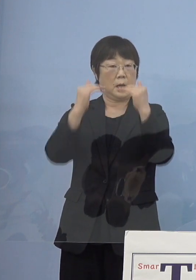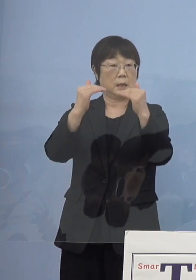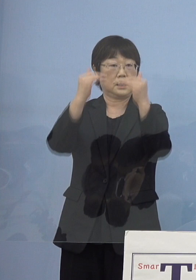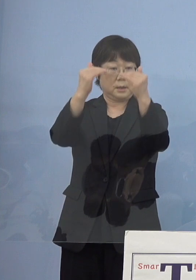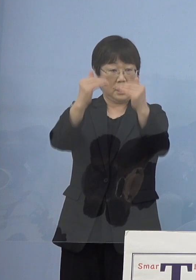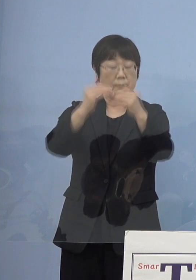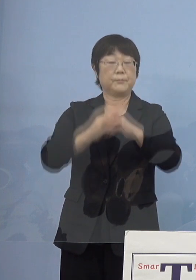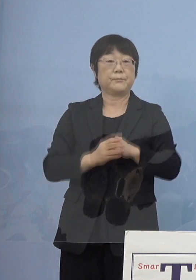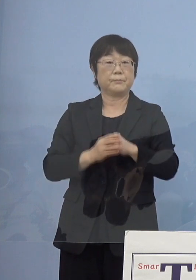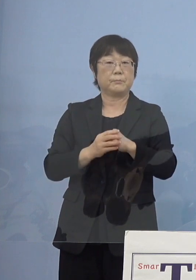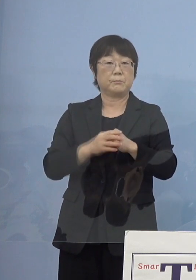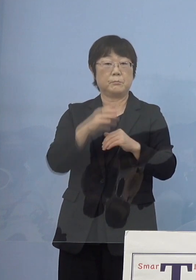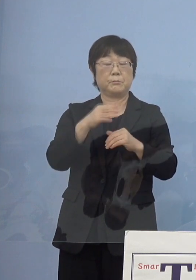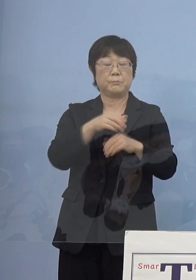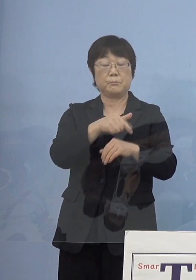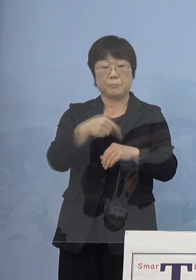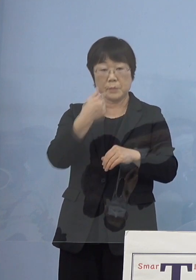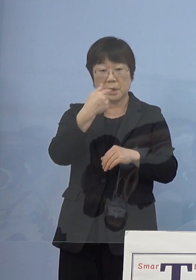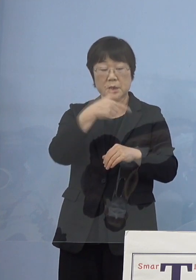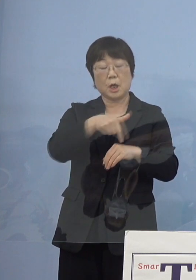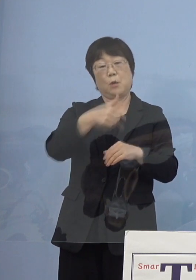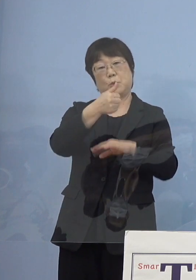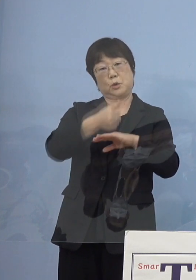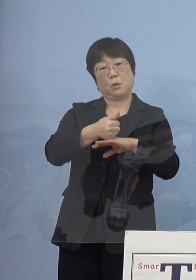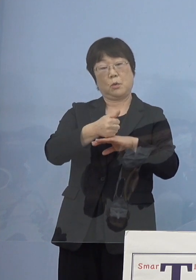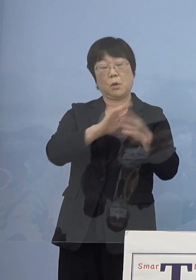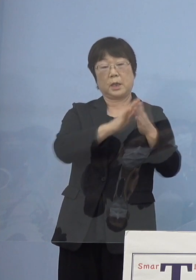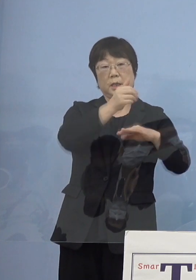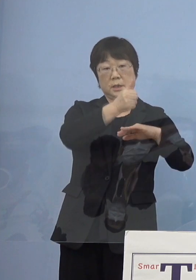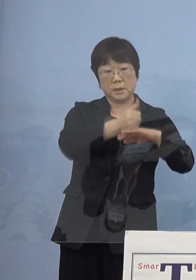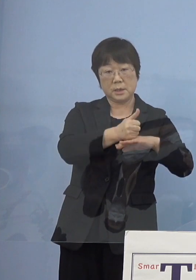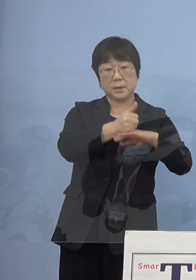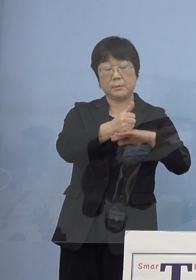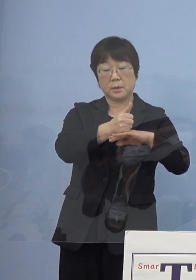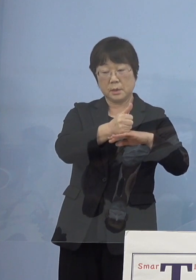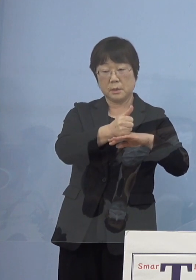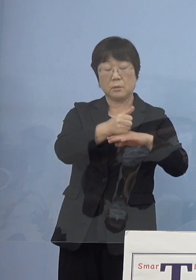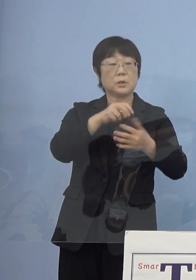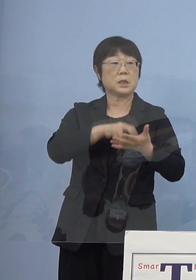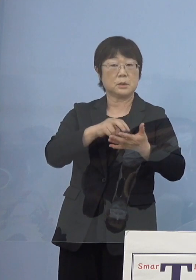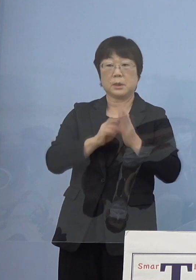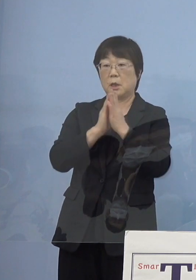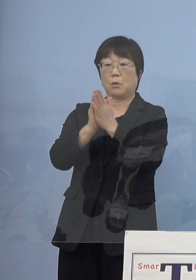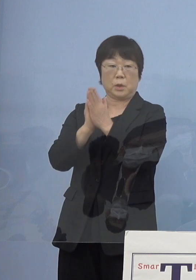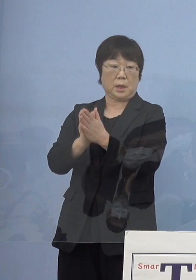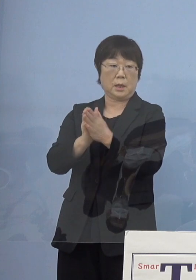ちょうど部長、そして知事として お願いをしていくということになりましたので